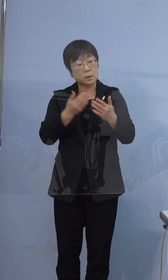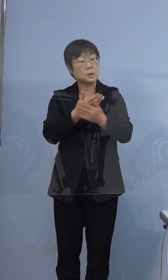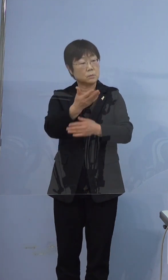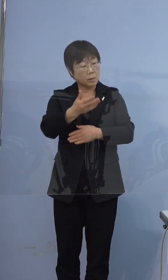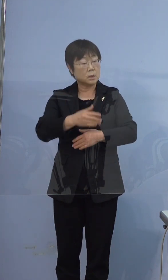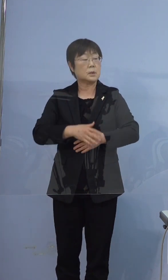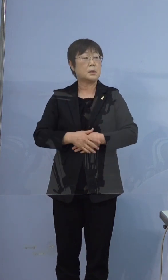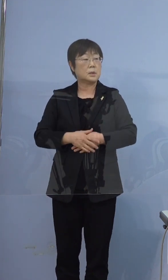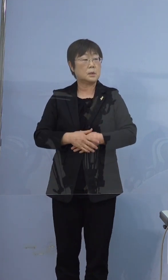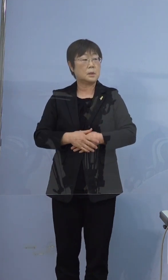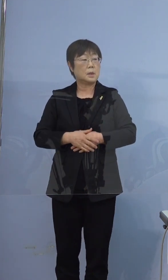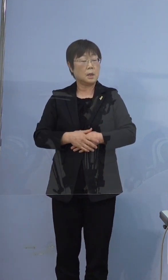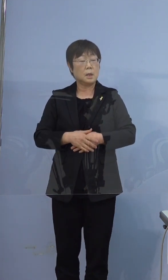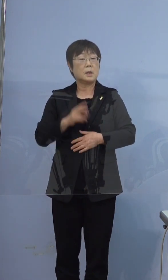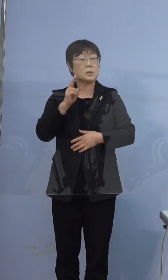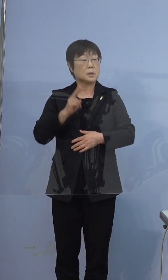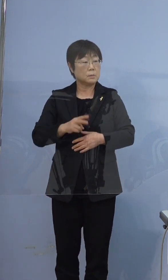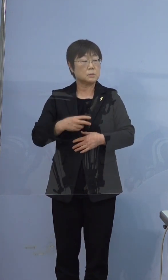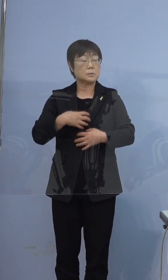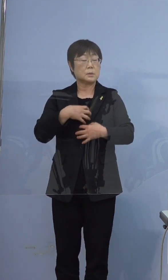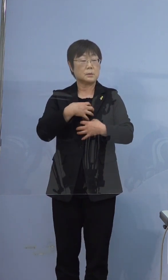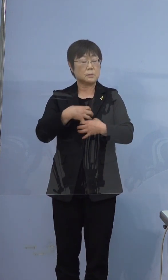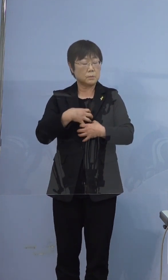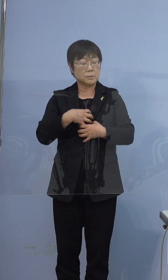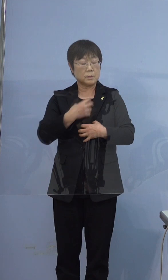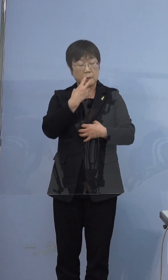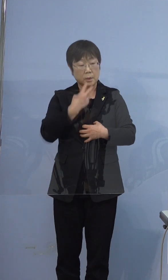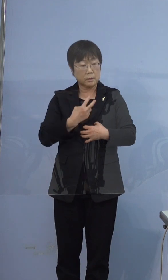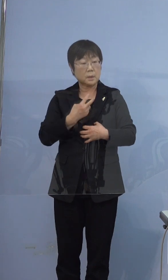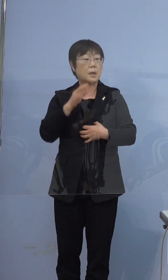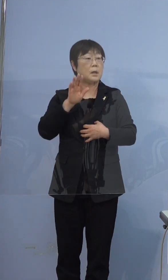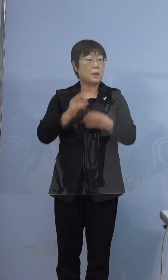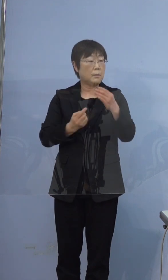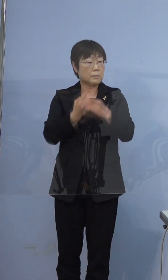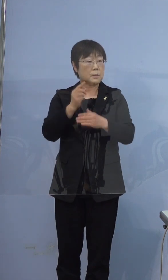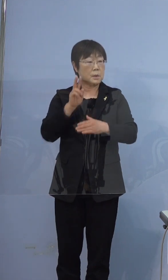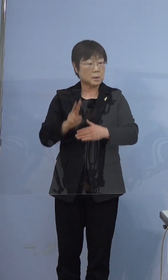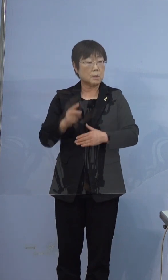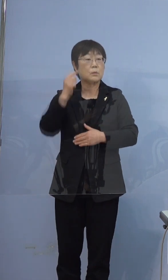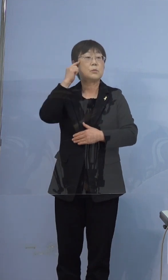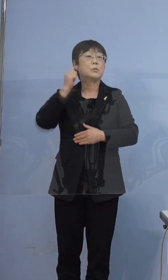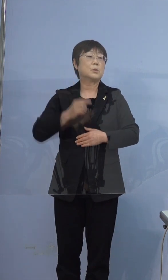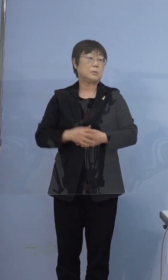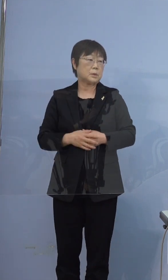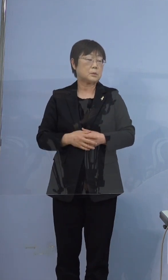おそらく息苦しさがかなりあった のではないかと思います